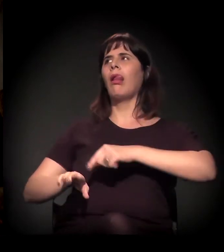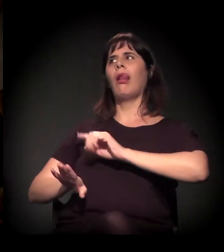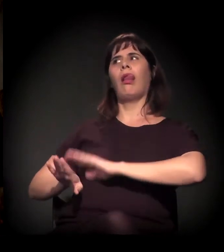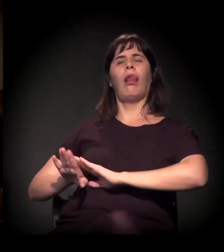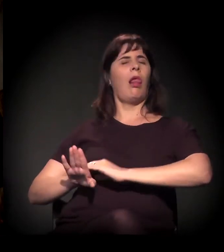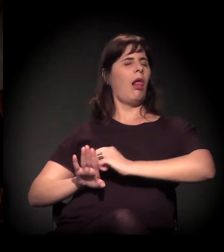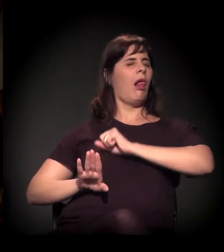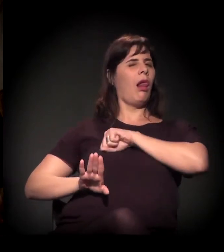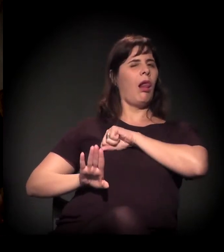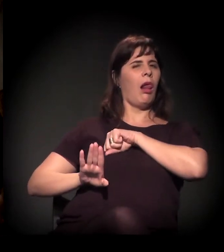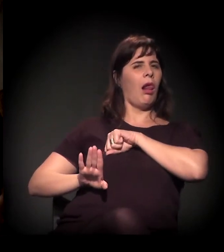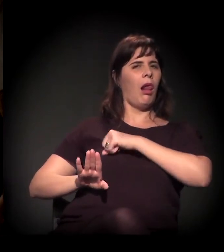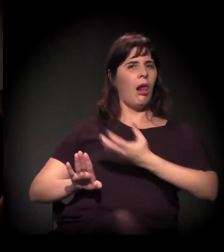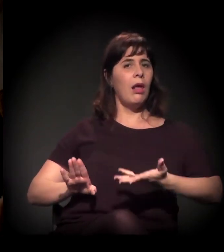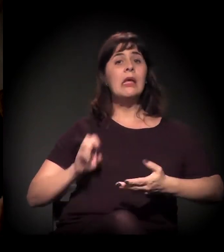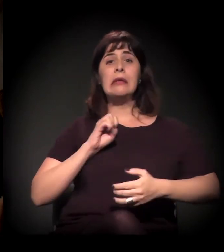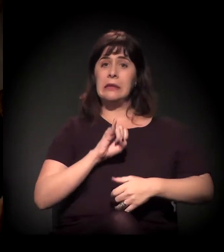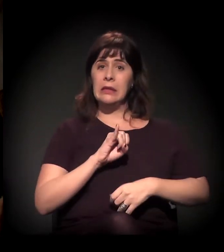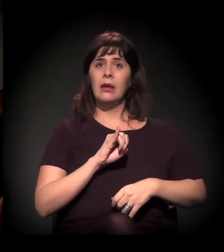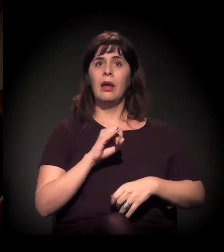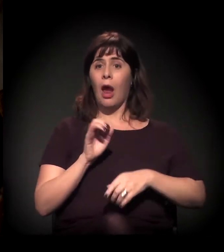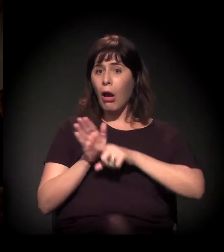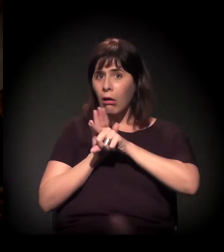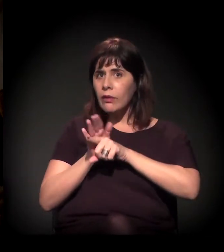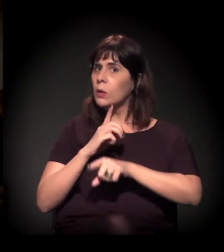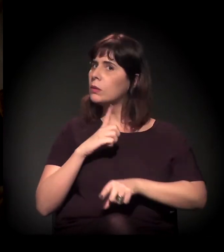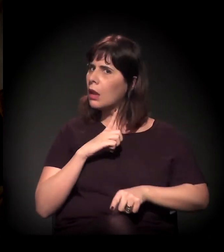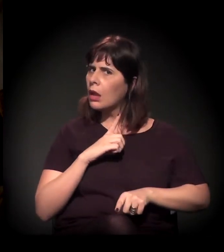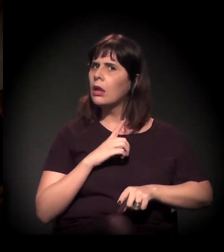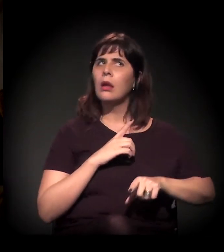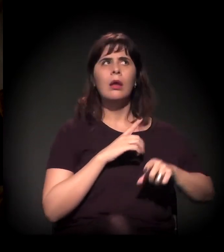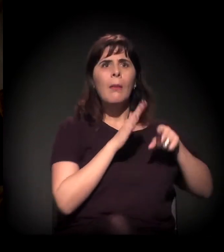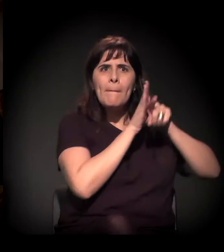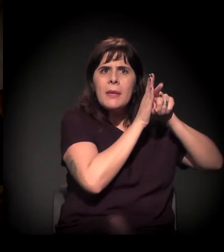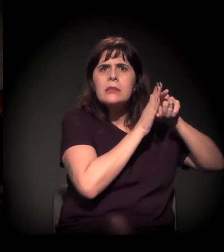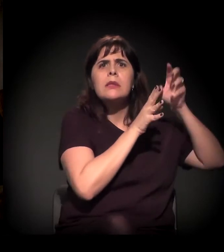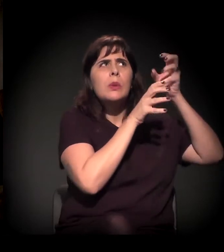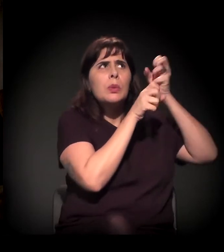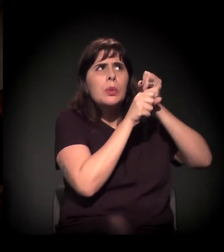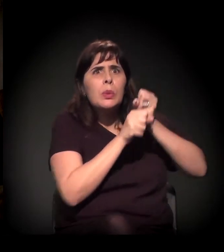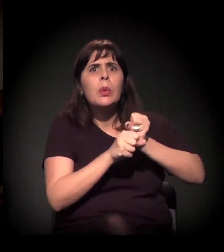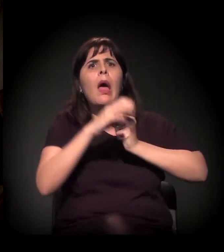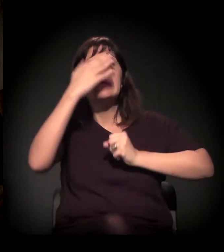Porque, se o governo tem o dado e o gestor parte do princípio para formular a política pública,